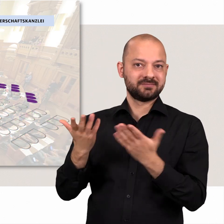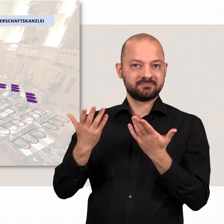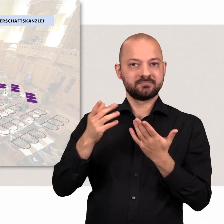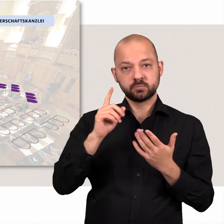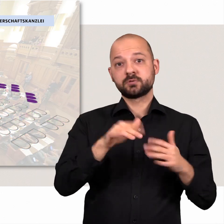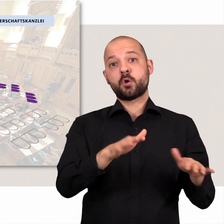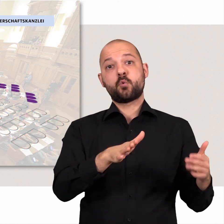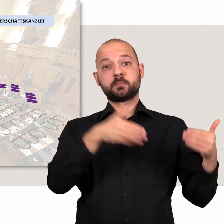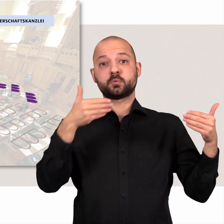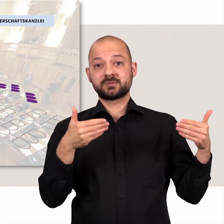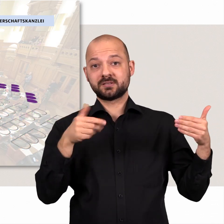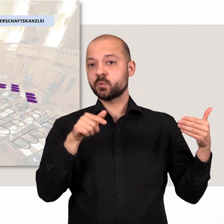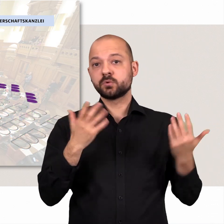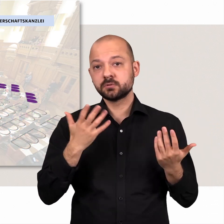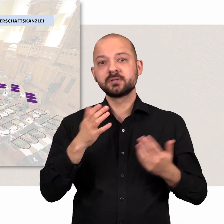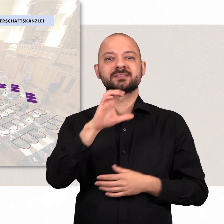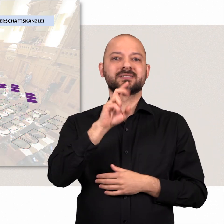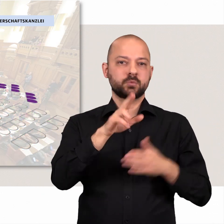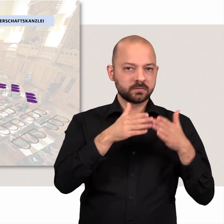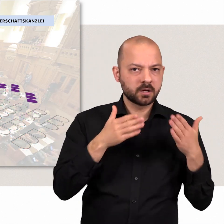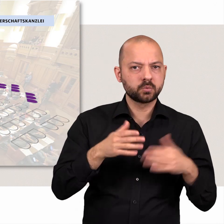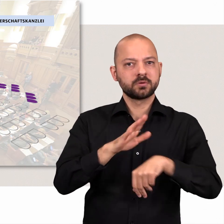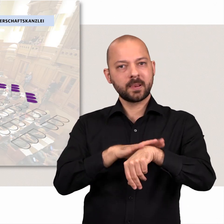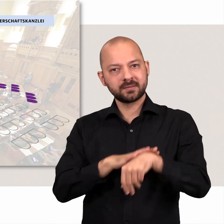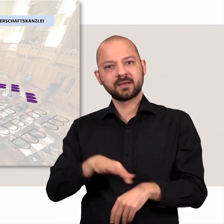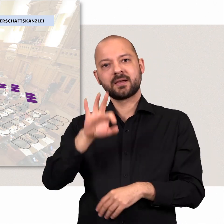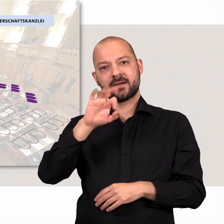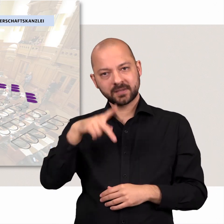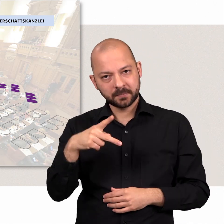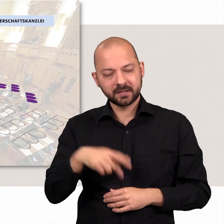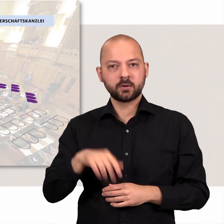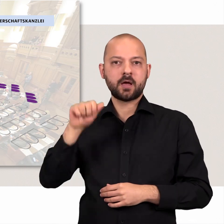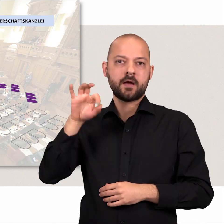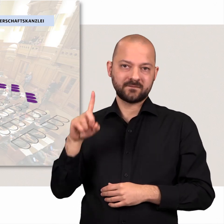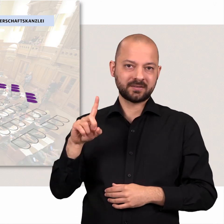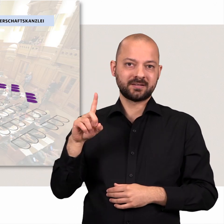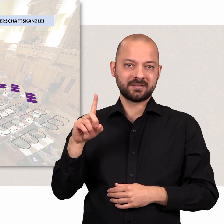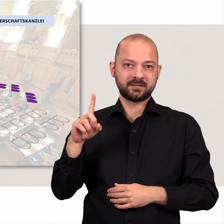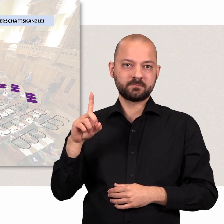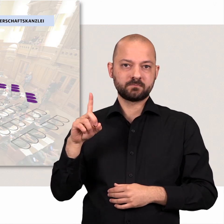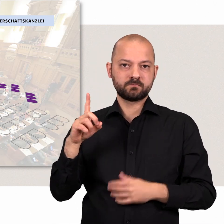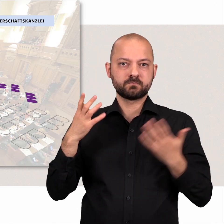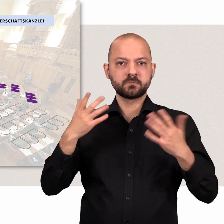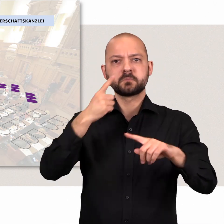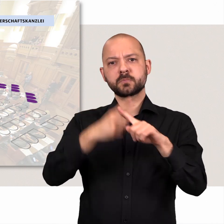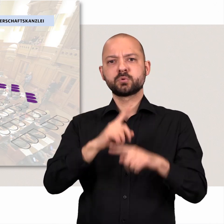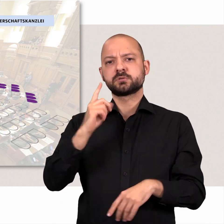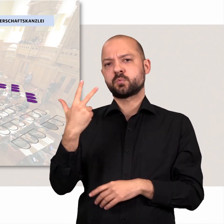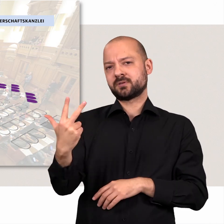Ihnen steht die Opposition gegenüber, diese besteht aus den Fraktionen der CDU, der Linken, FDP, und der AfD.